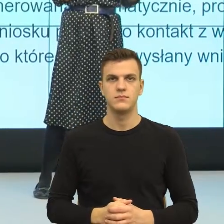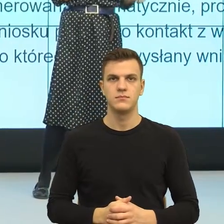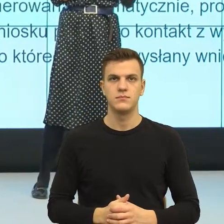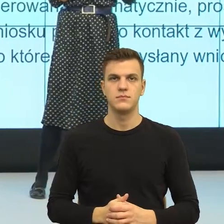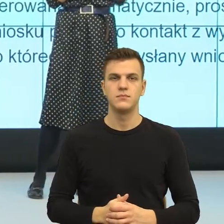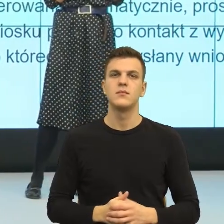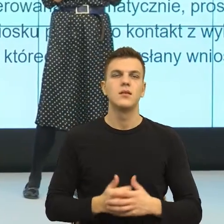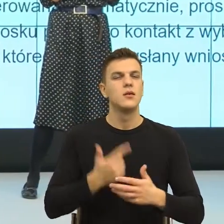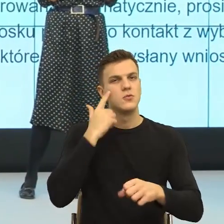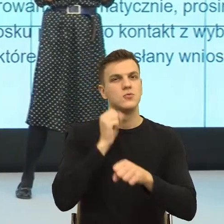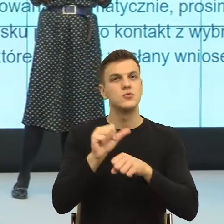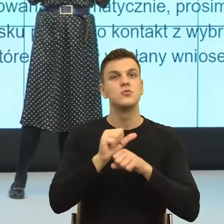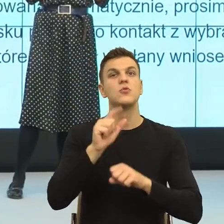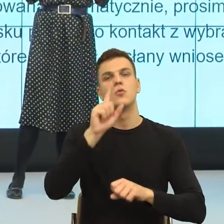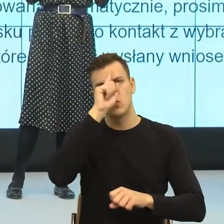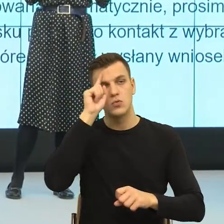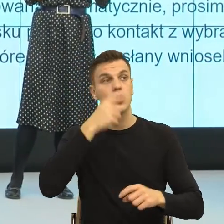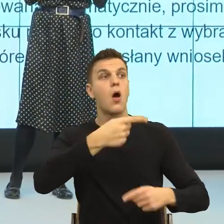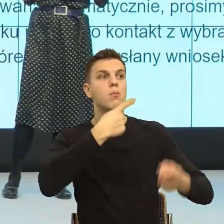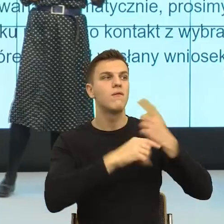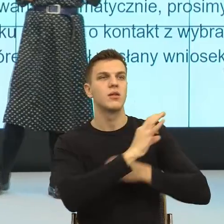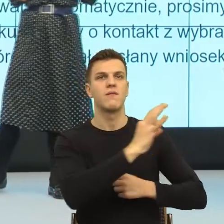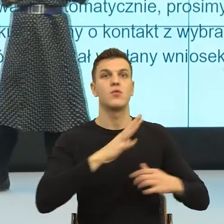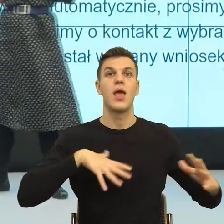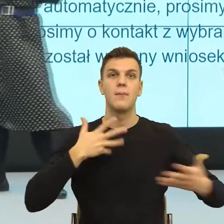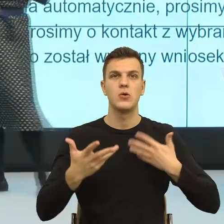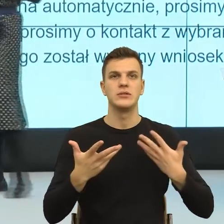o swoich emocjach, to my w dobrej wierze np. mówimy